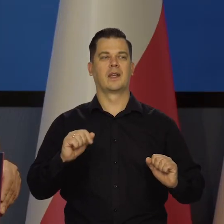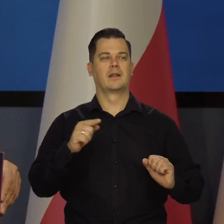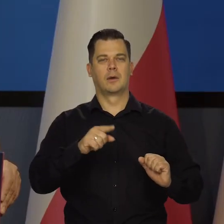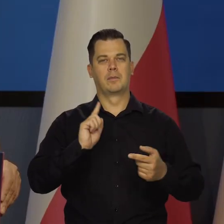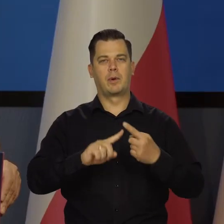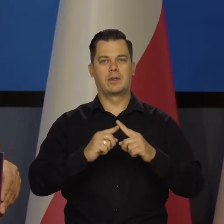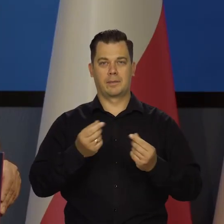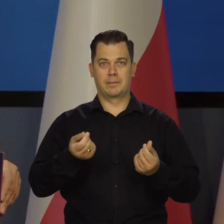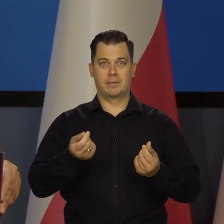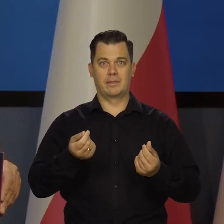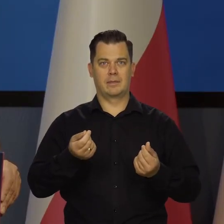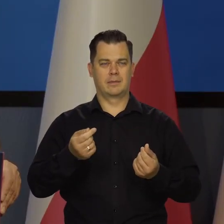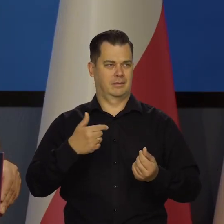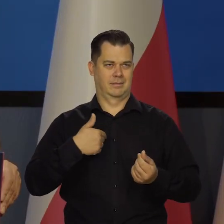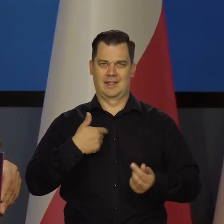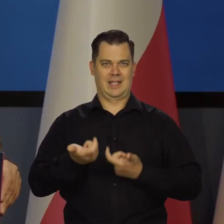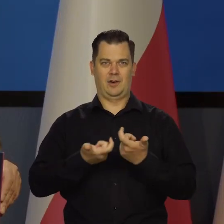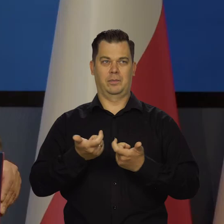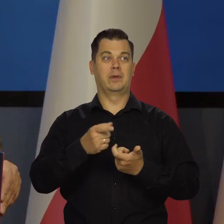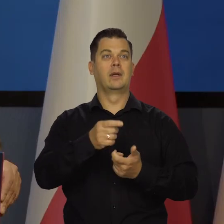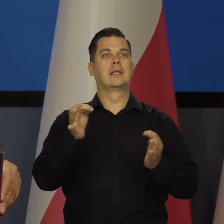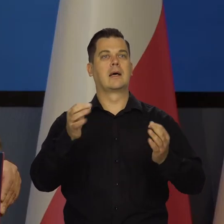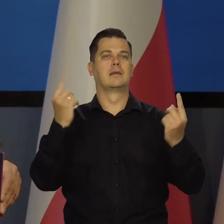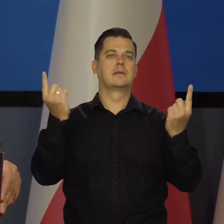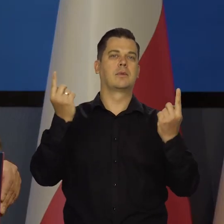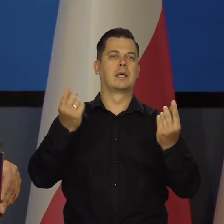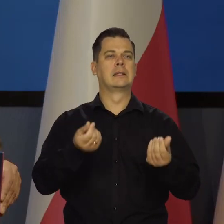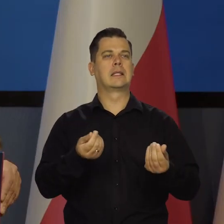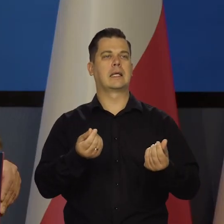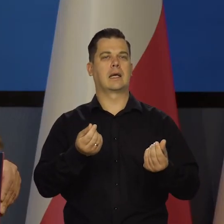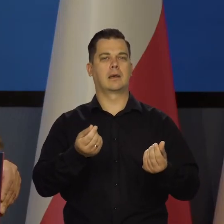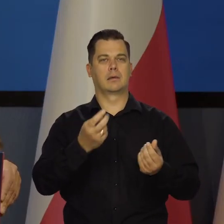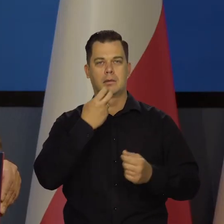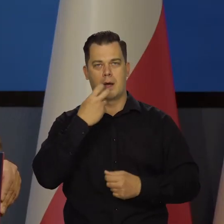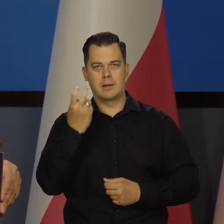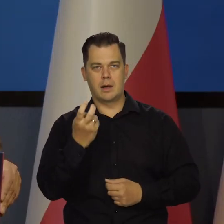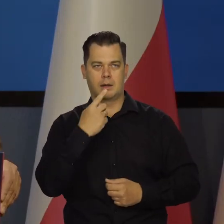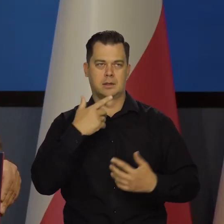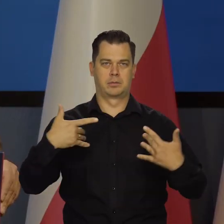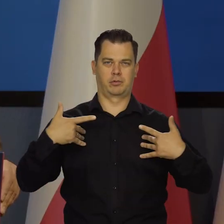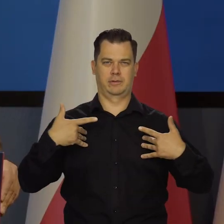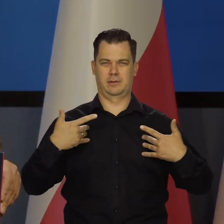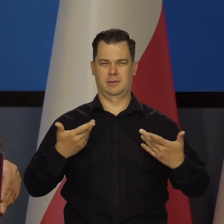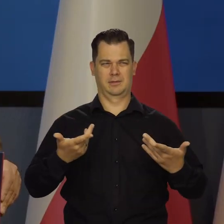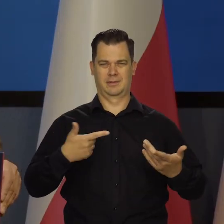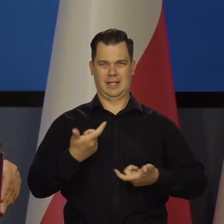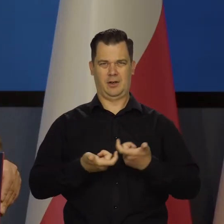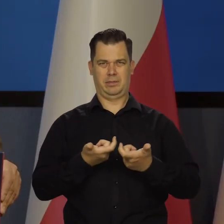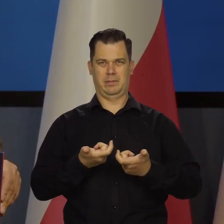pieniężnej nie oddziaływujemy na te ceny surowców energetycznych, niezależnie jakie zrobimy stopy procentowe,